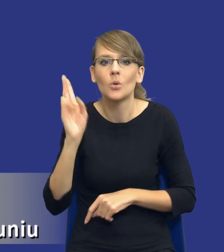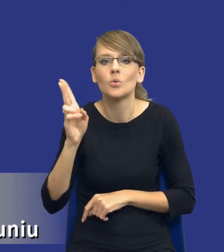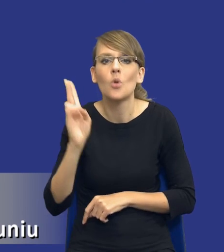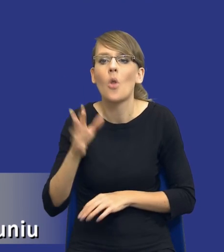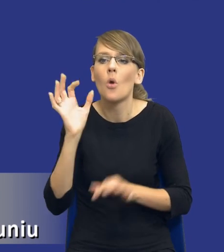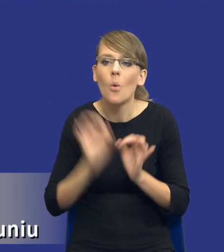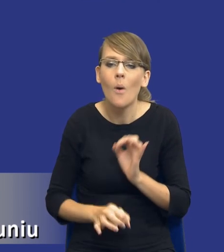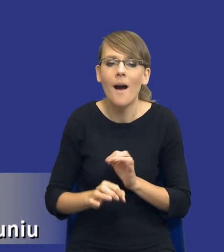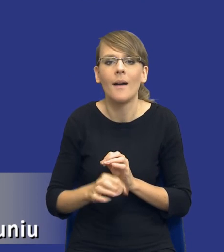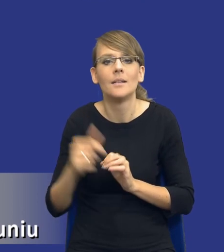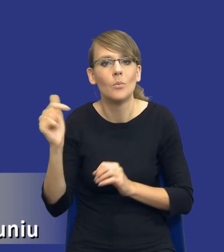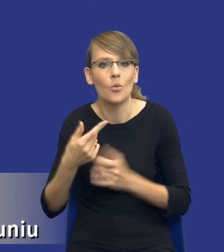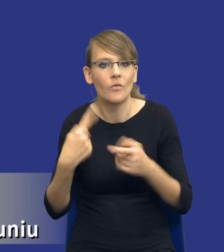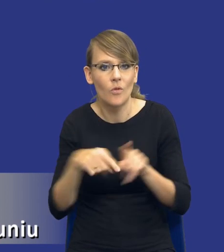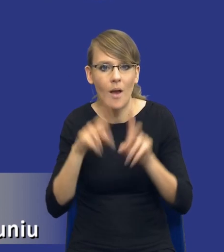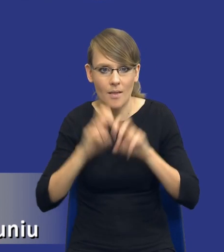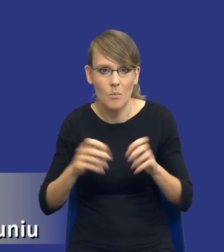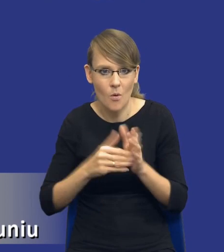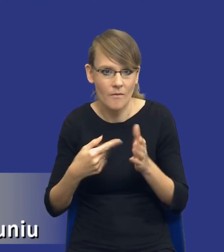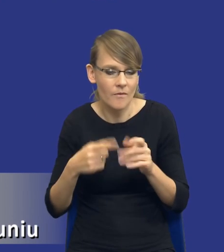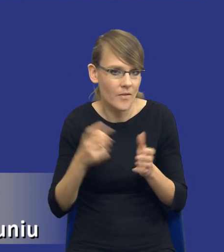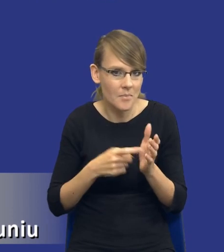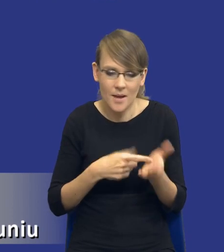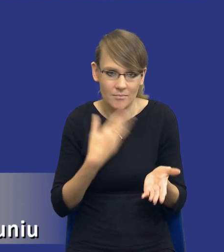zamawiającego wykonać analizę potrzeb i wymagań, tylko po prostu stanowi, że